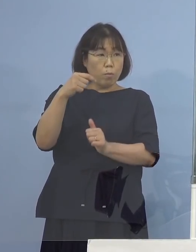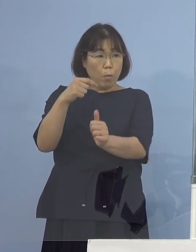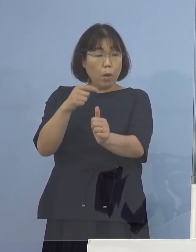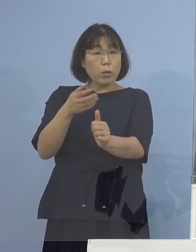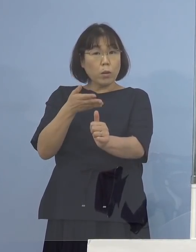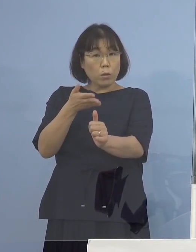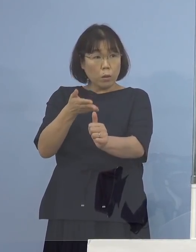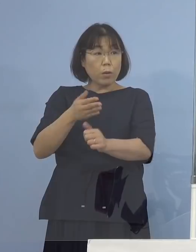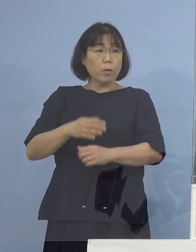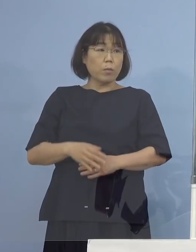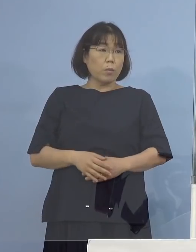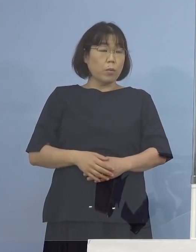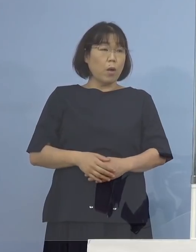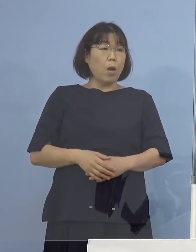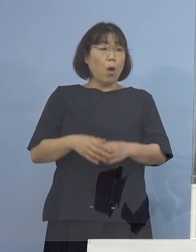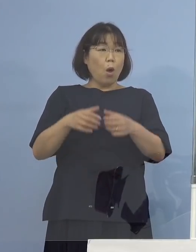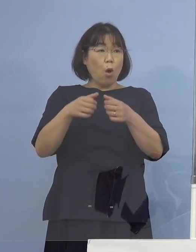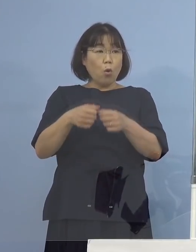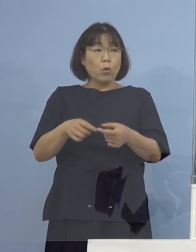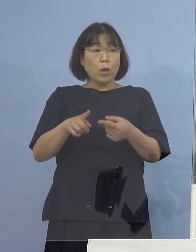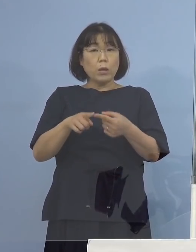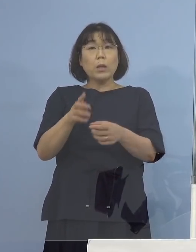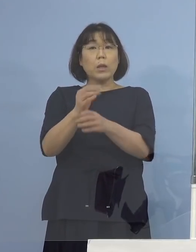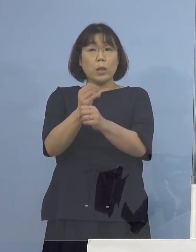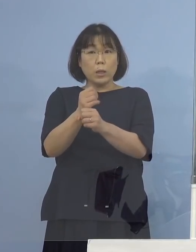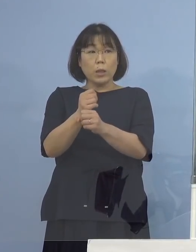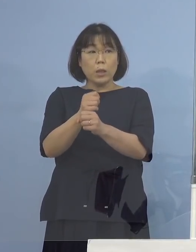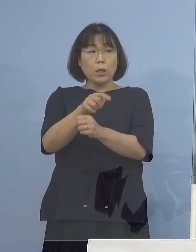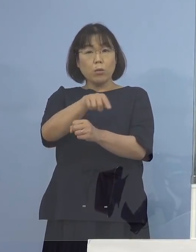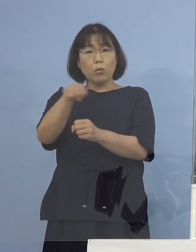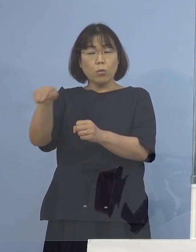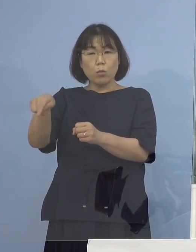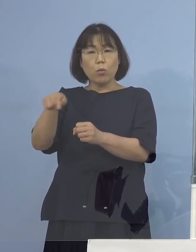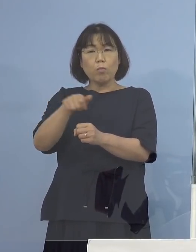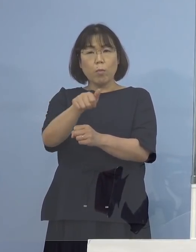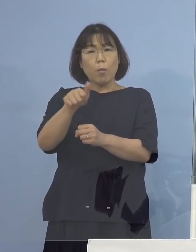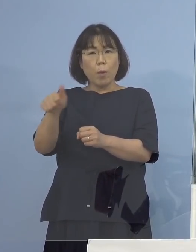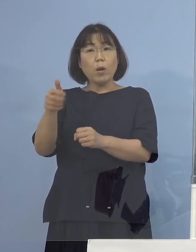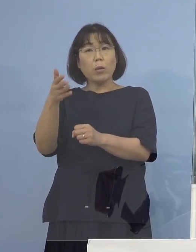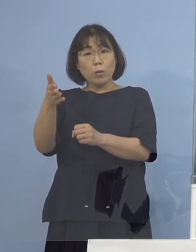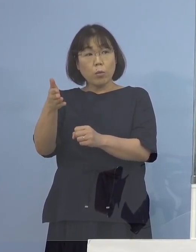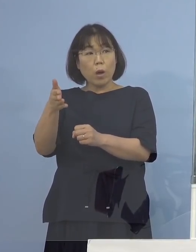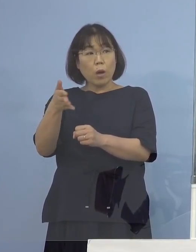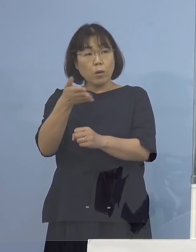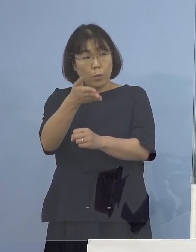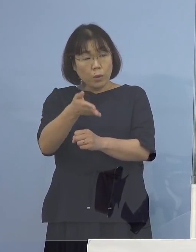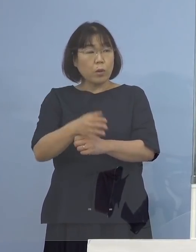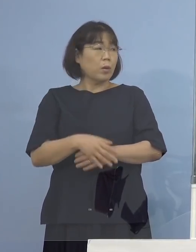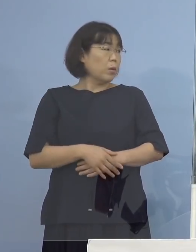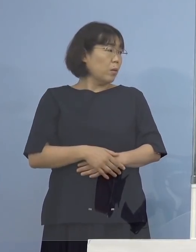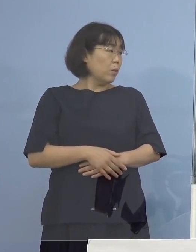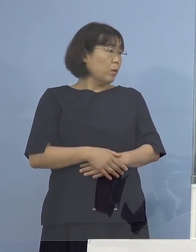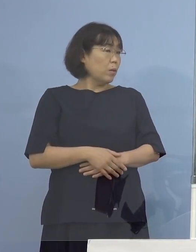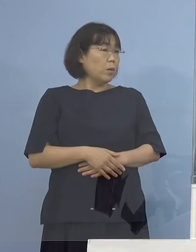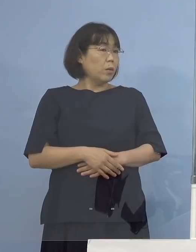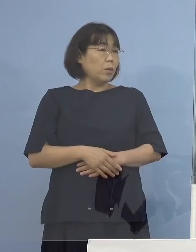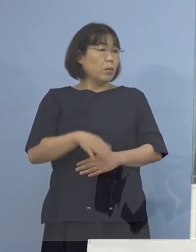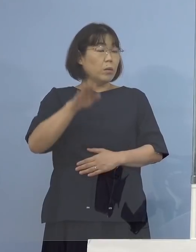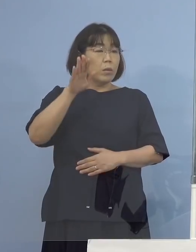具体的に何日に両県というか 大阪（府）と鳥取（県）に行ったのか （知事） またそれご確認いただければ後で